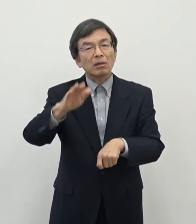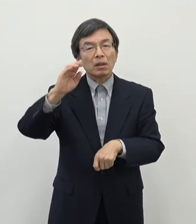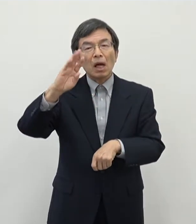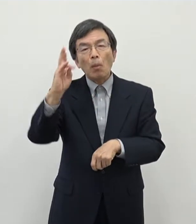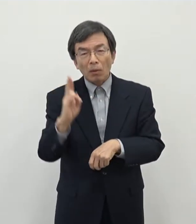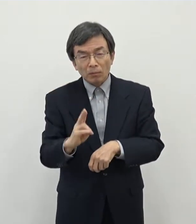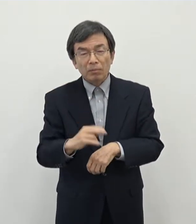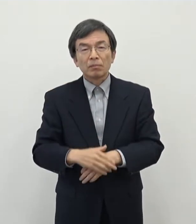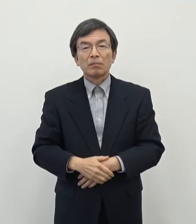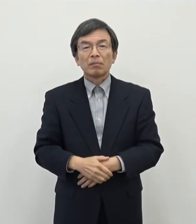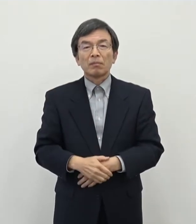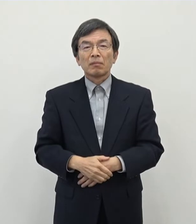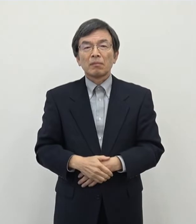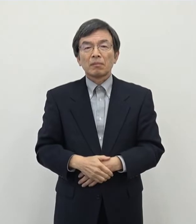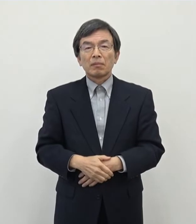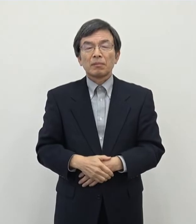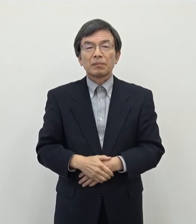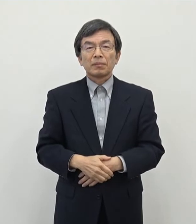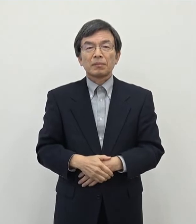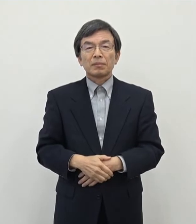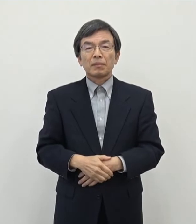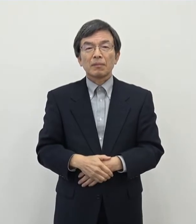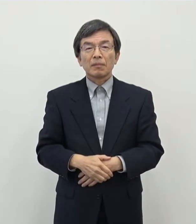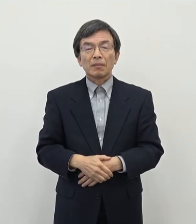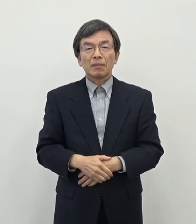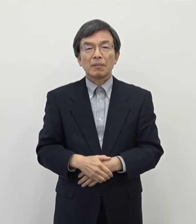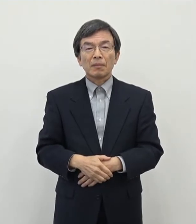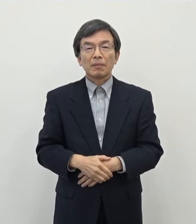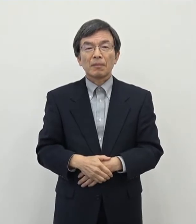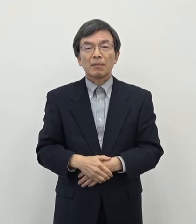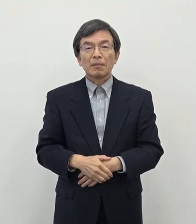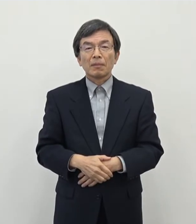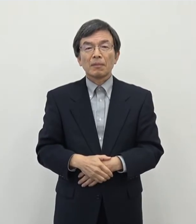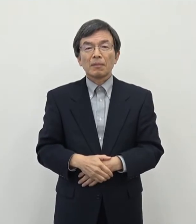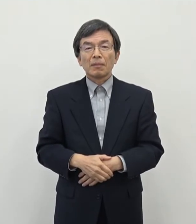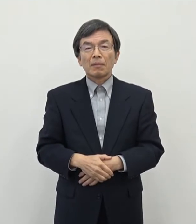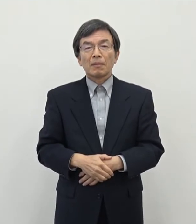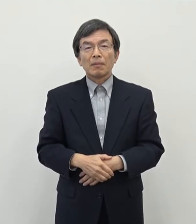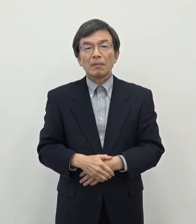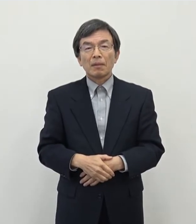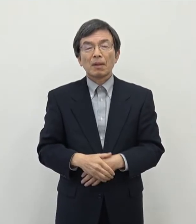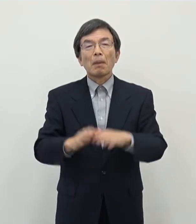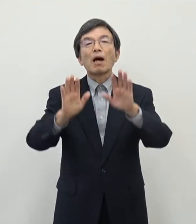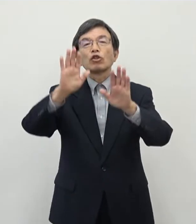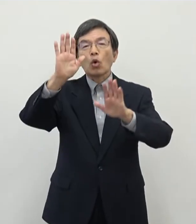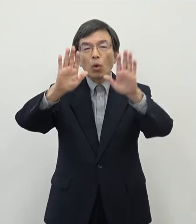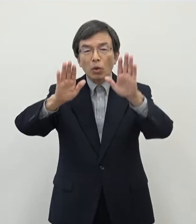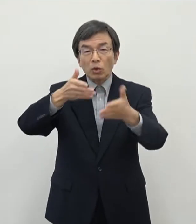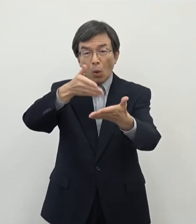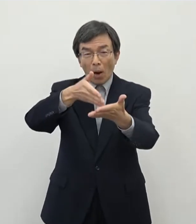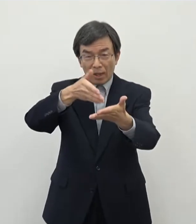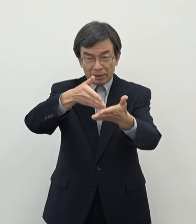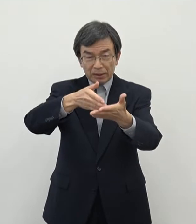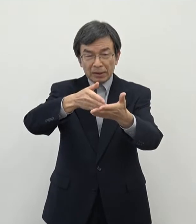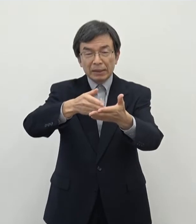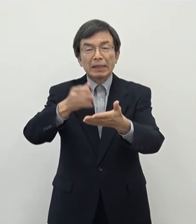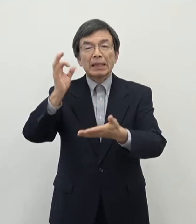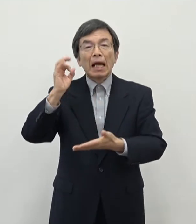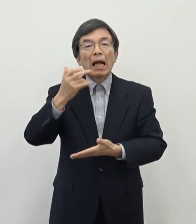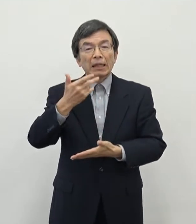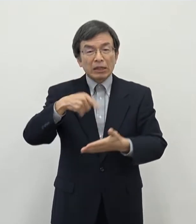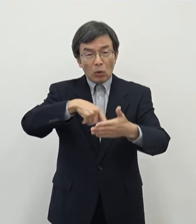目先の部分だけでは申し上げにくいところがありますが 状況として申し上げればですね 奈良に仕事が決してないわけではない